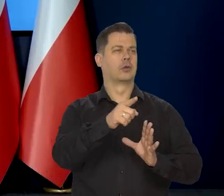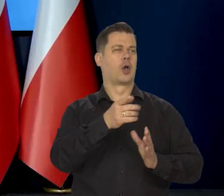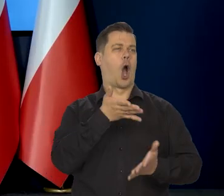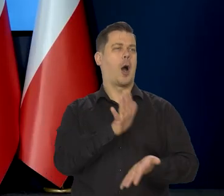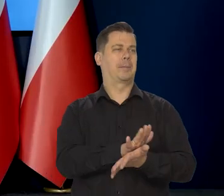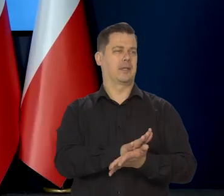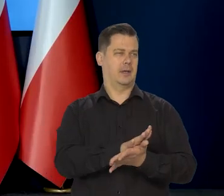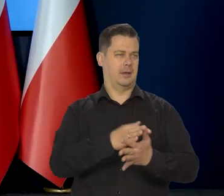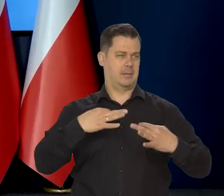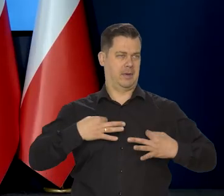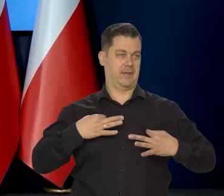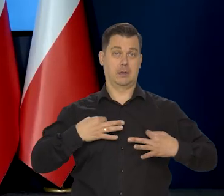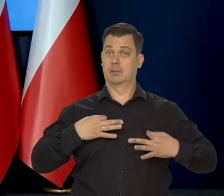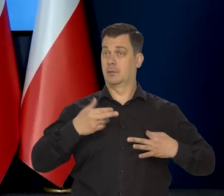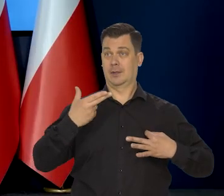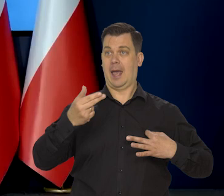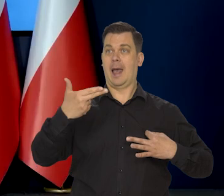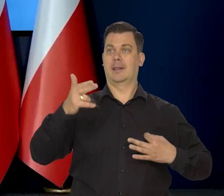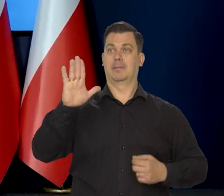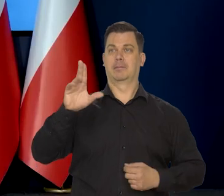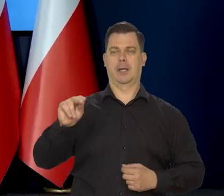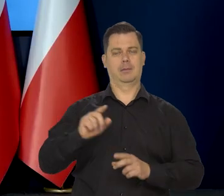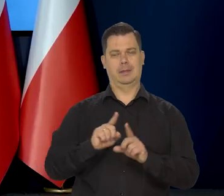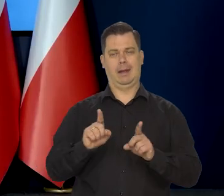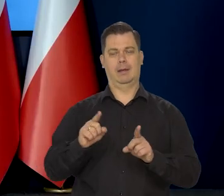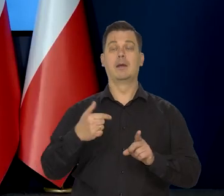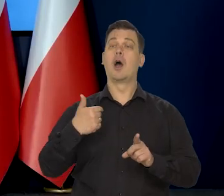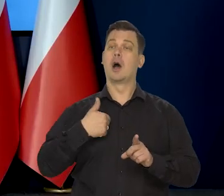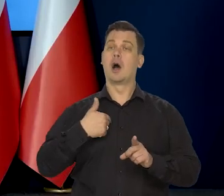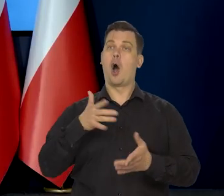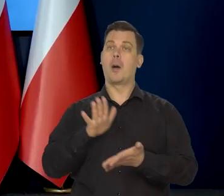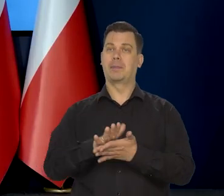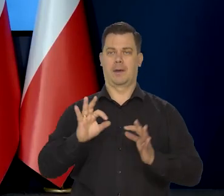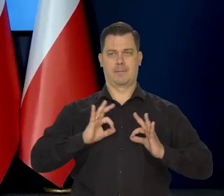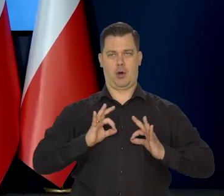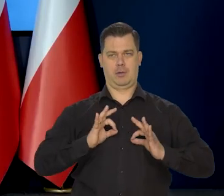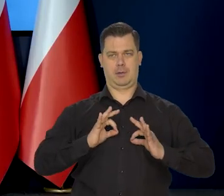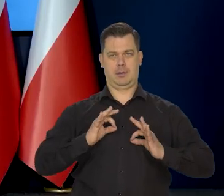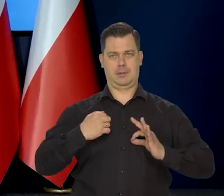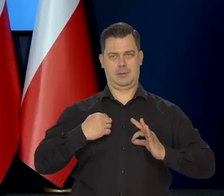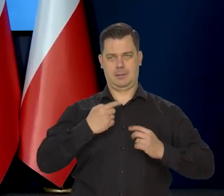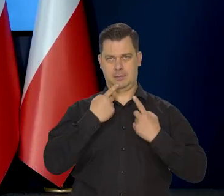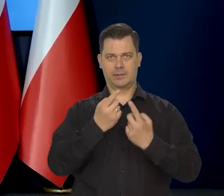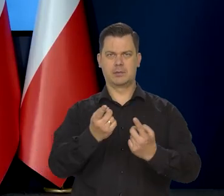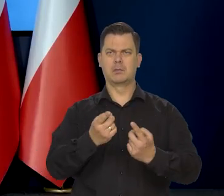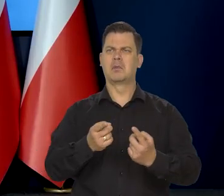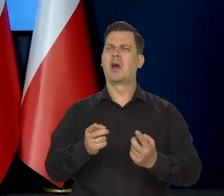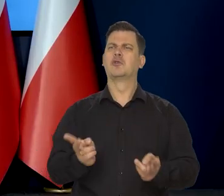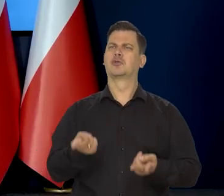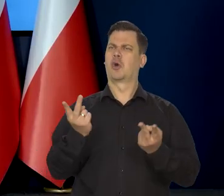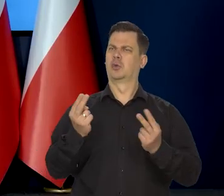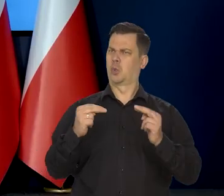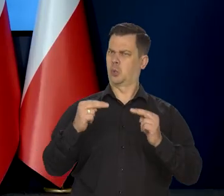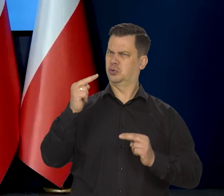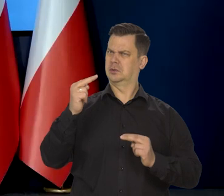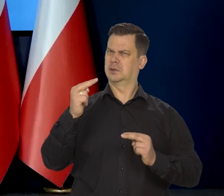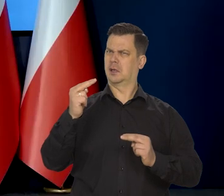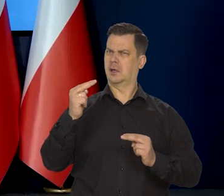Moja, nie Narodowego Banku Polskiego, nie Departamentu analiz to nie wynika z modelu. Właśnie. To z czego ta różnica wynika, jakby to, to Pan...